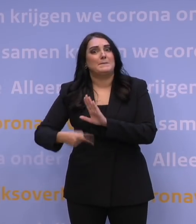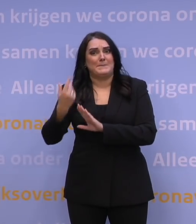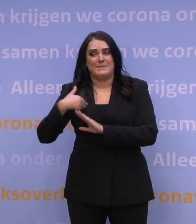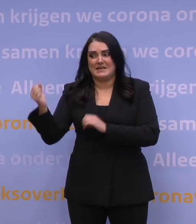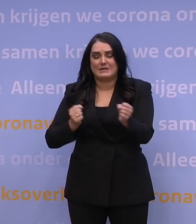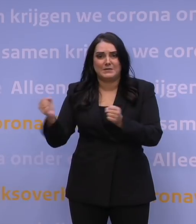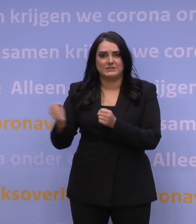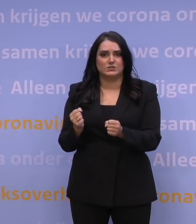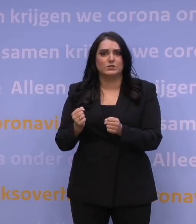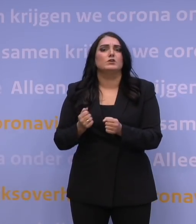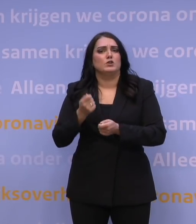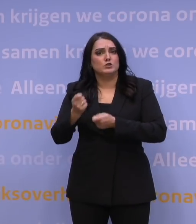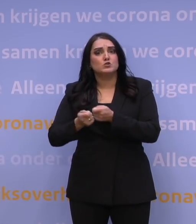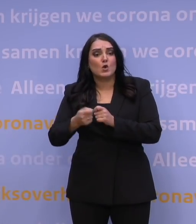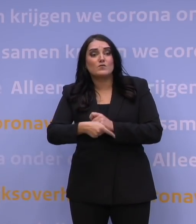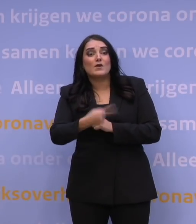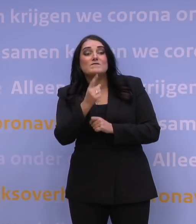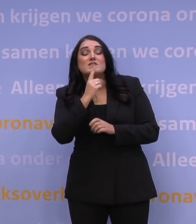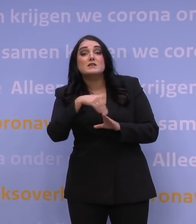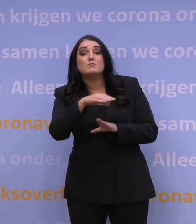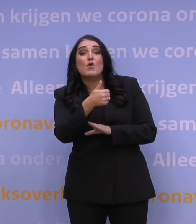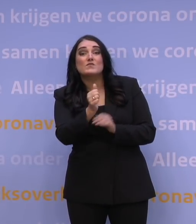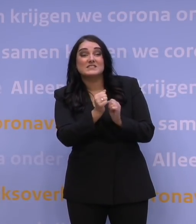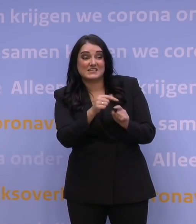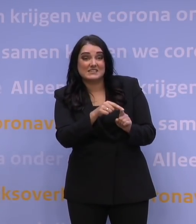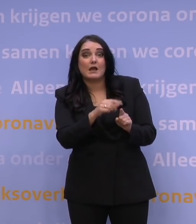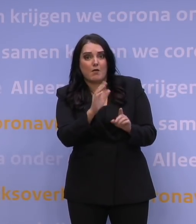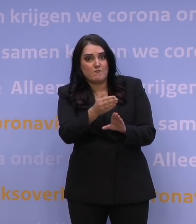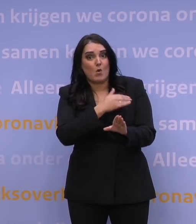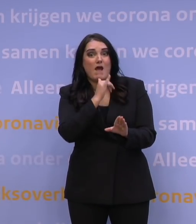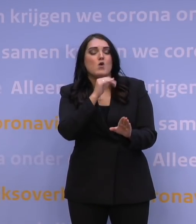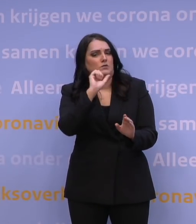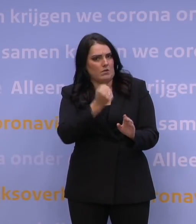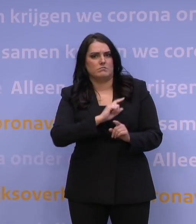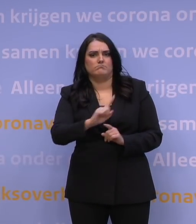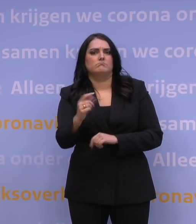Zoveel mogelijk 60-plussers kunnen nog voor de jaarwisseling hun boosterprik halen.